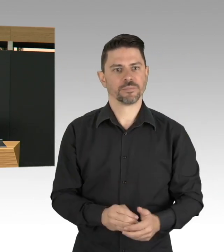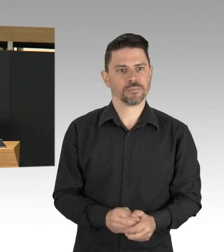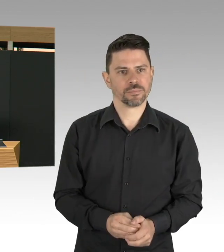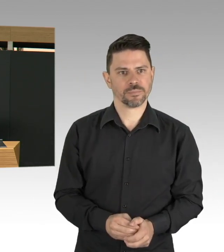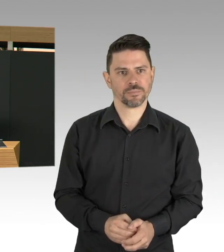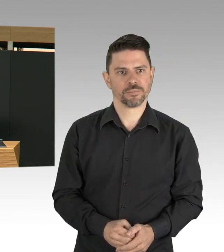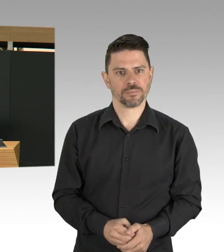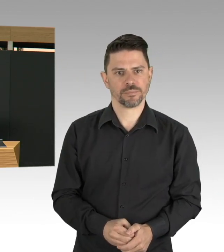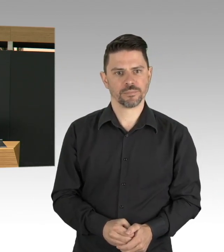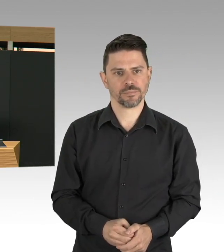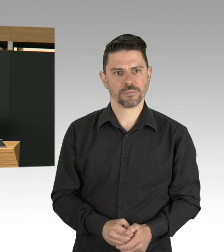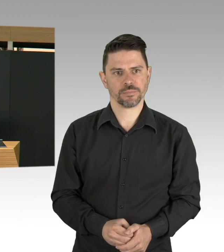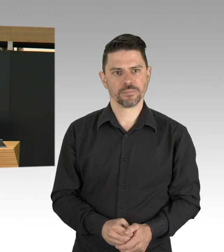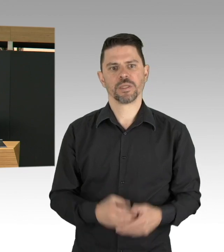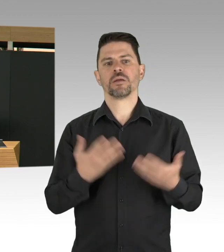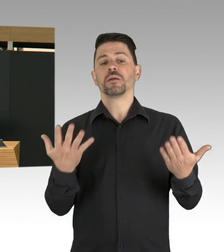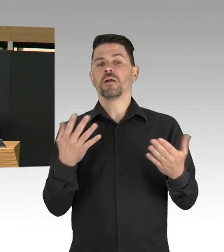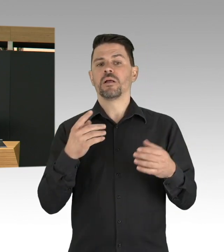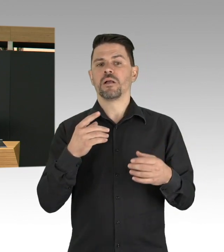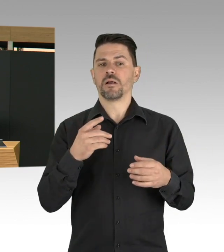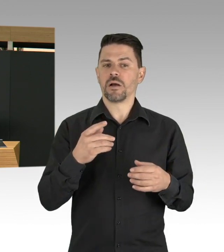und dass das ist uns allen ja auch sehr nah gegangen.